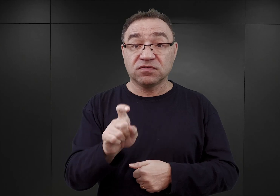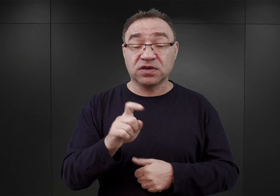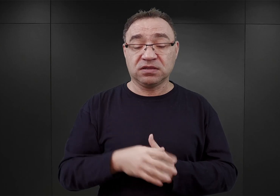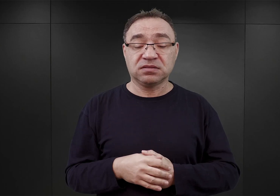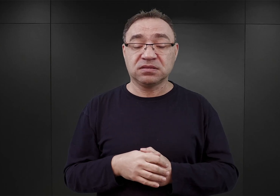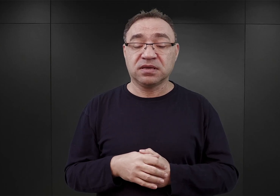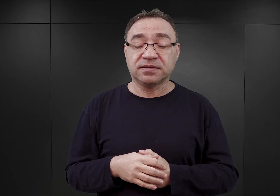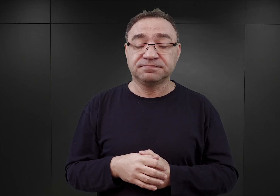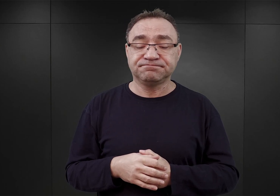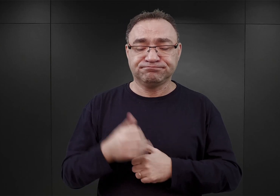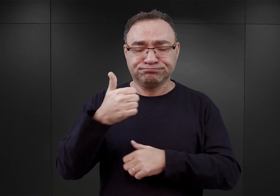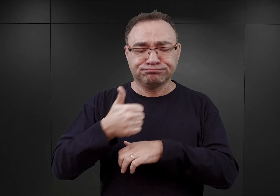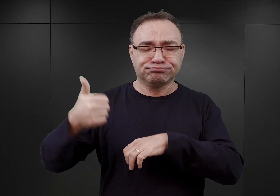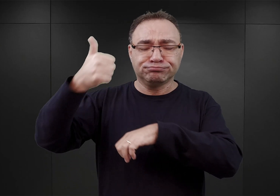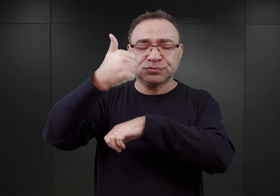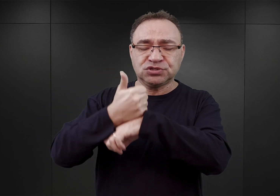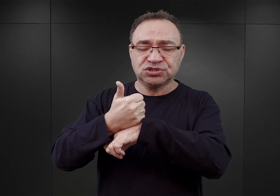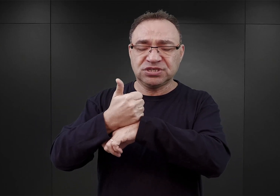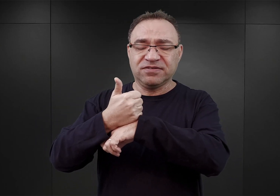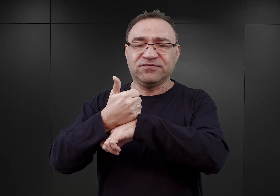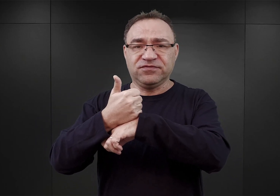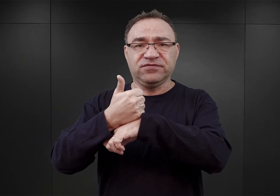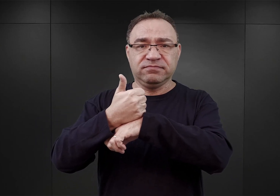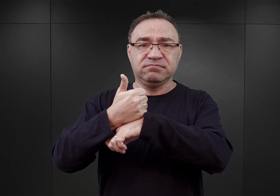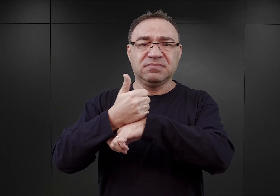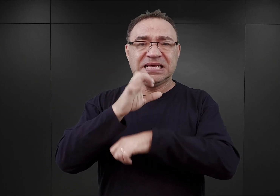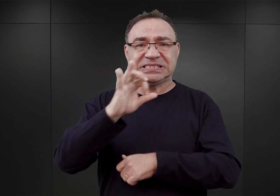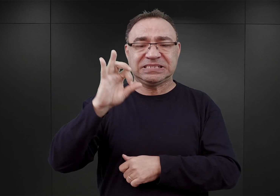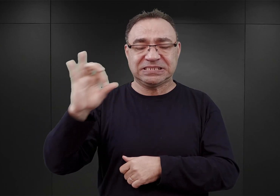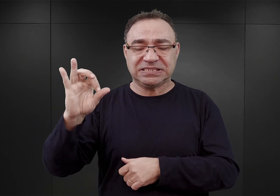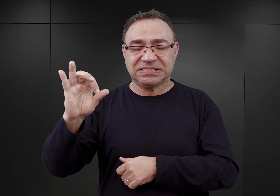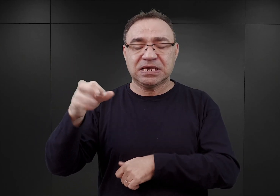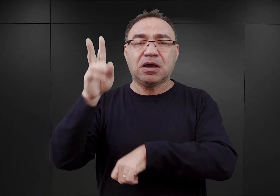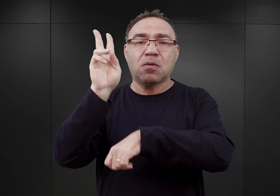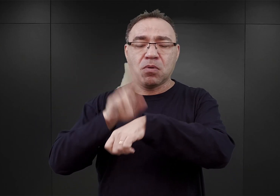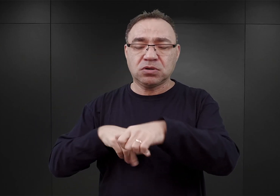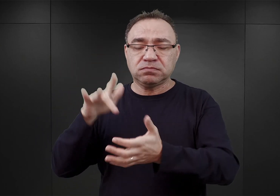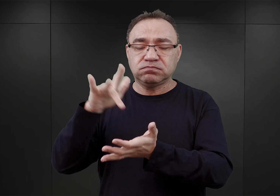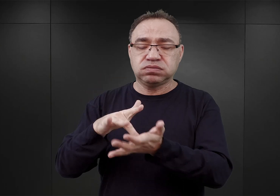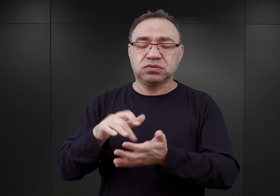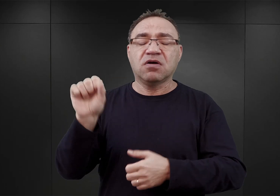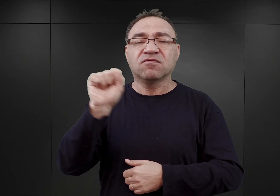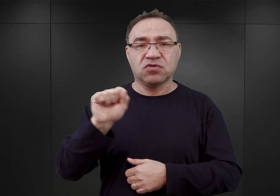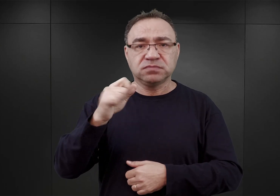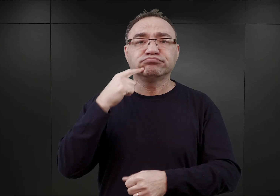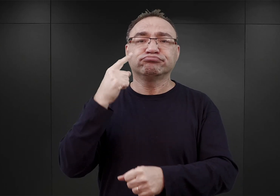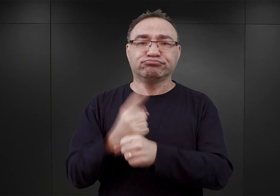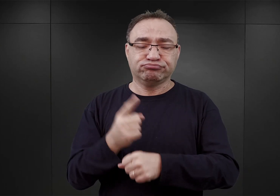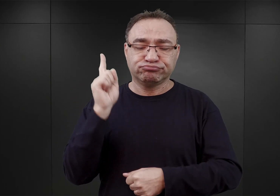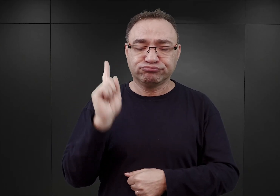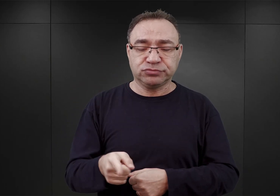który sprawował funkcję wyższego dowódcy SS i policji we Wrocławiu wydał taką dyspozycję, iż w związku z tym,